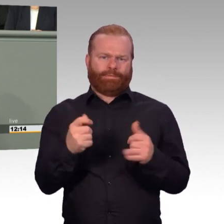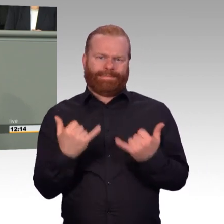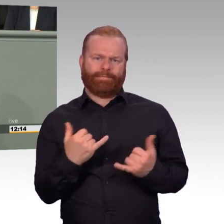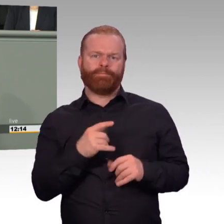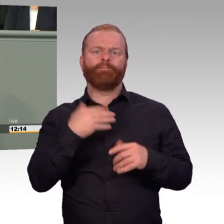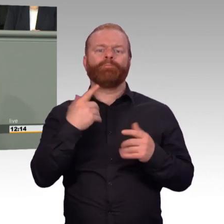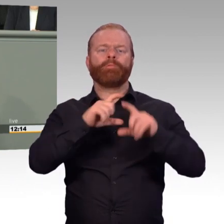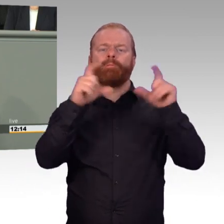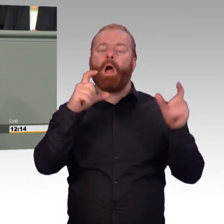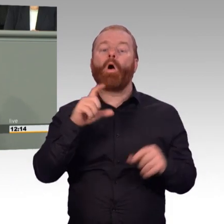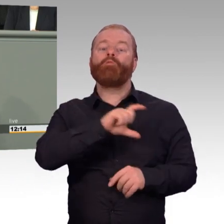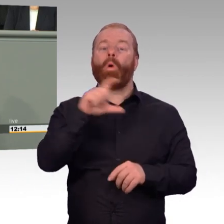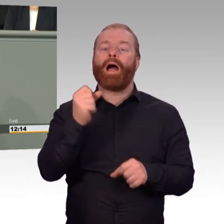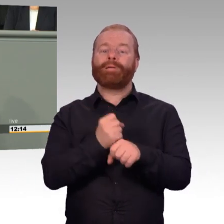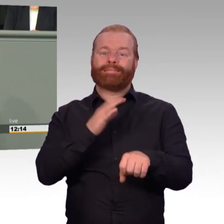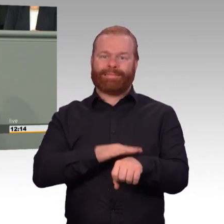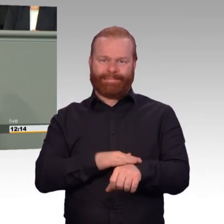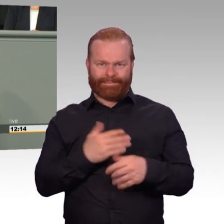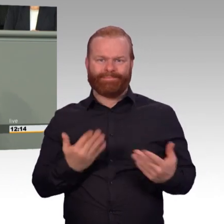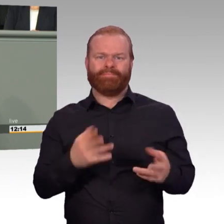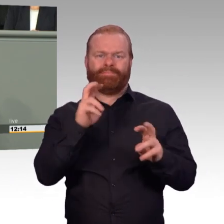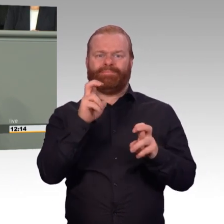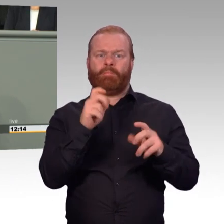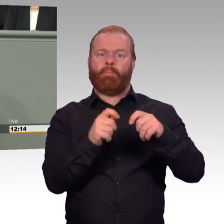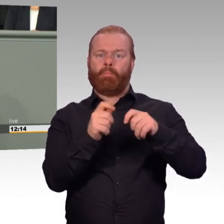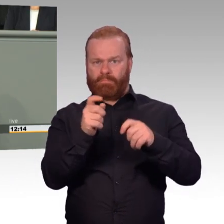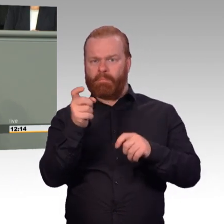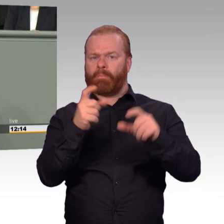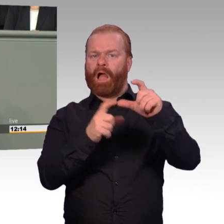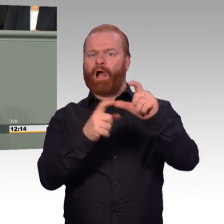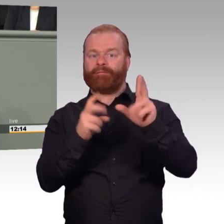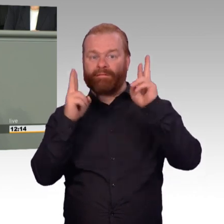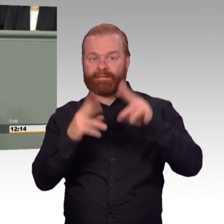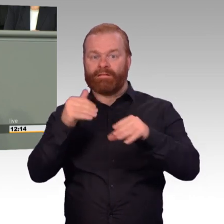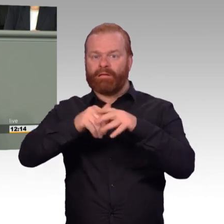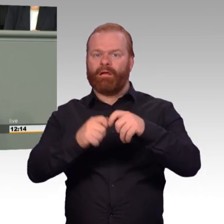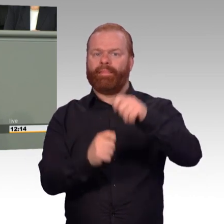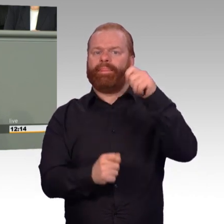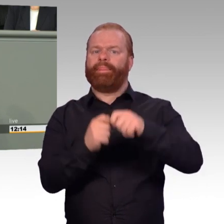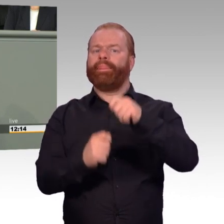und Kollegen des Verteidigungsausschusses, ob wir das nicht auch in Form einer Anhörung noch einmal vertiefen können.